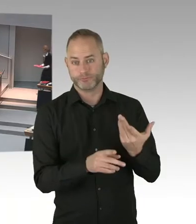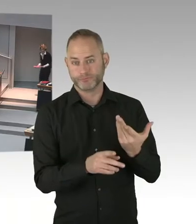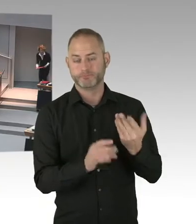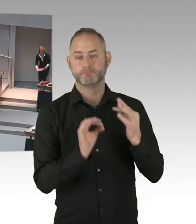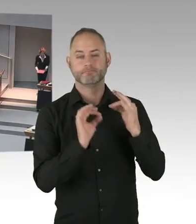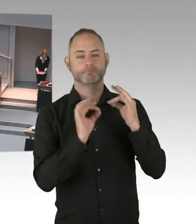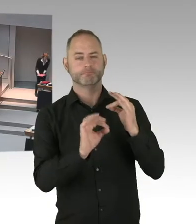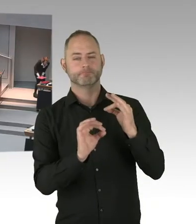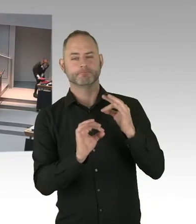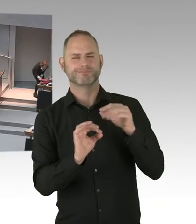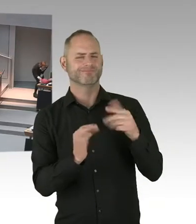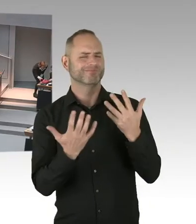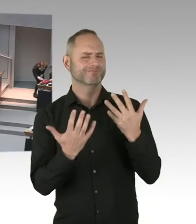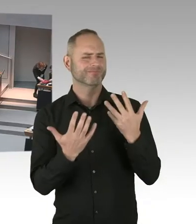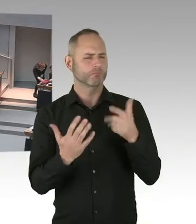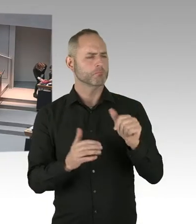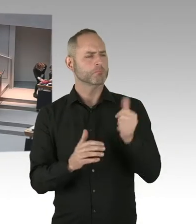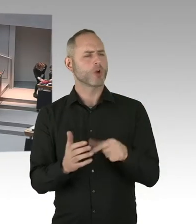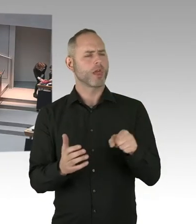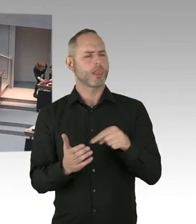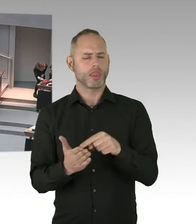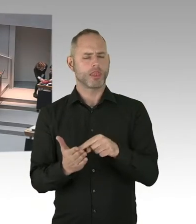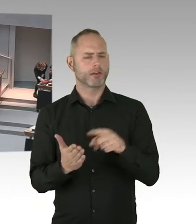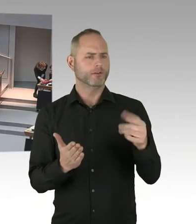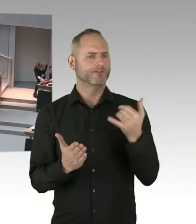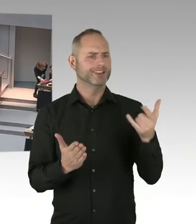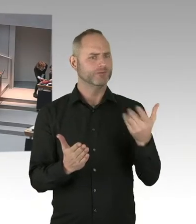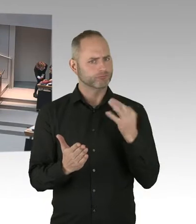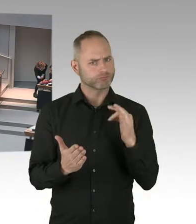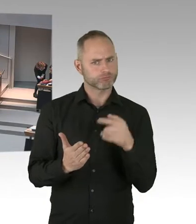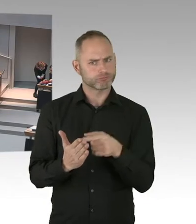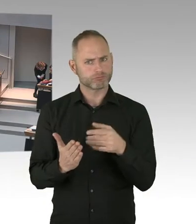durch die Änderung anderer bundesrechtlicher Vorgaben, wie zum Beispiel der Betriebskostenvereinbarung